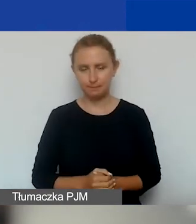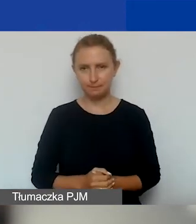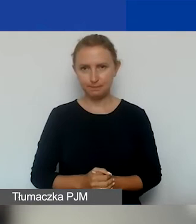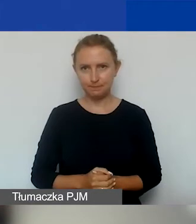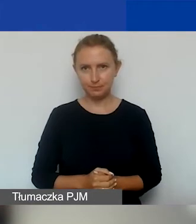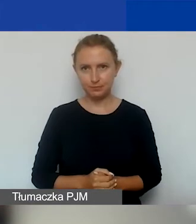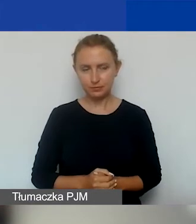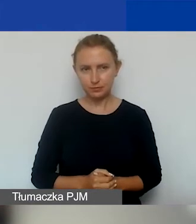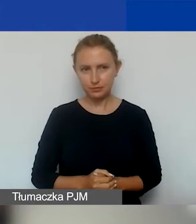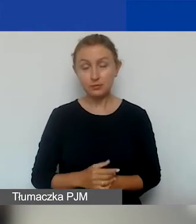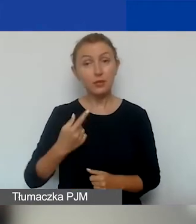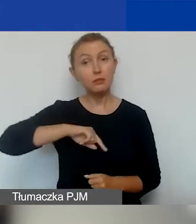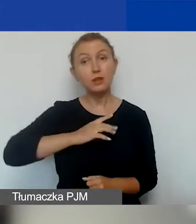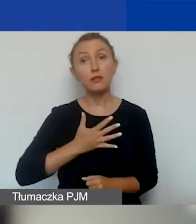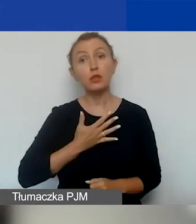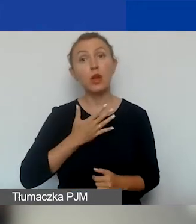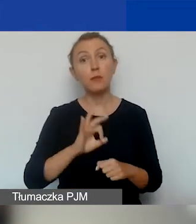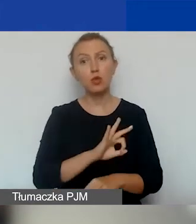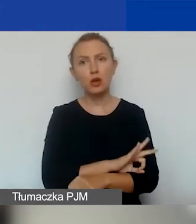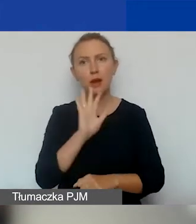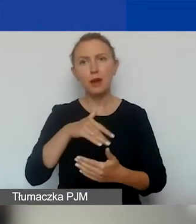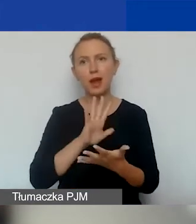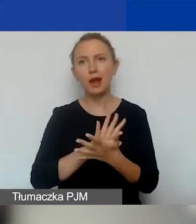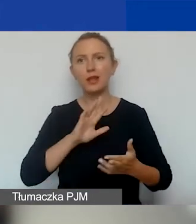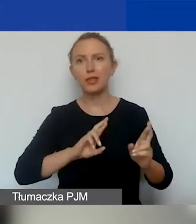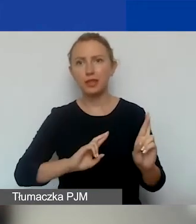Chociaż wydaje nam się, że projekty o charakterze interwencyjnym